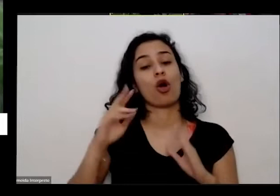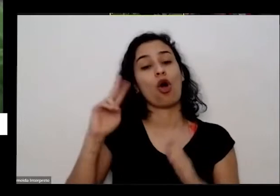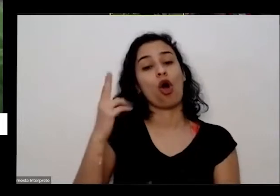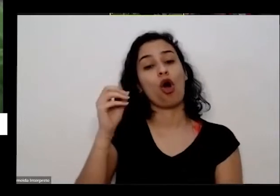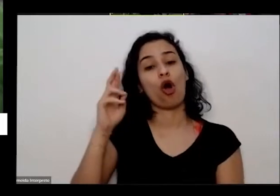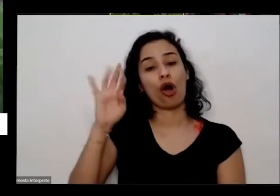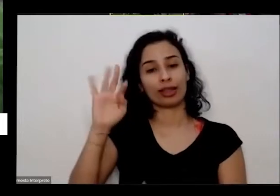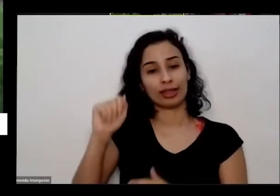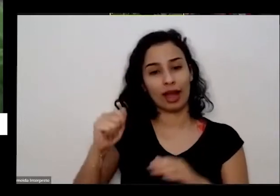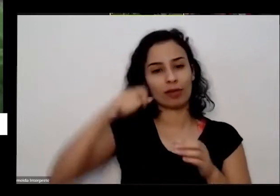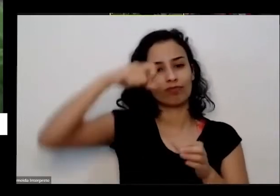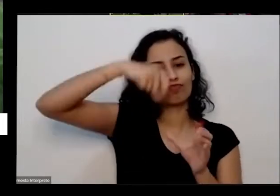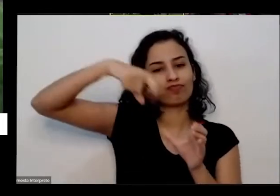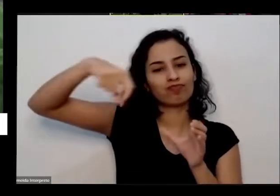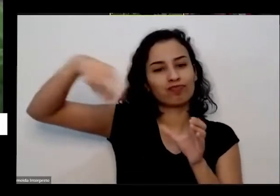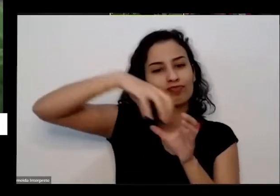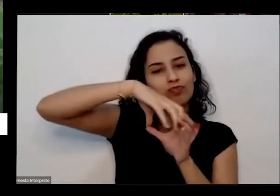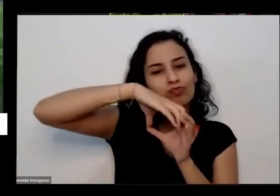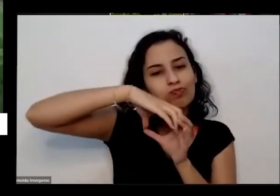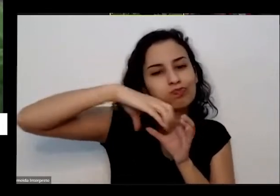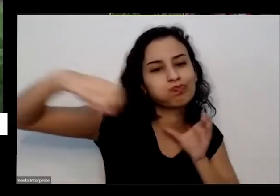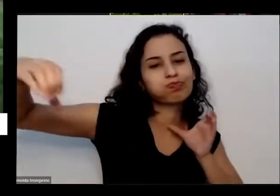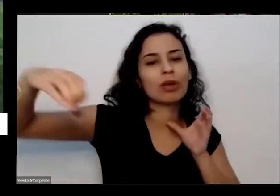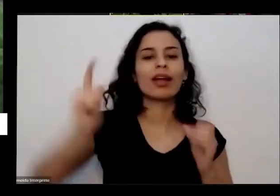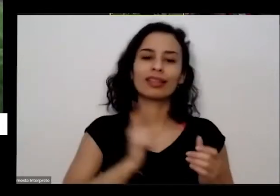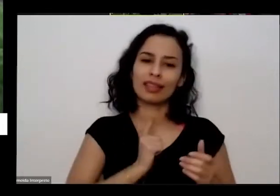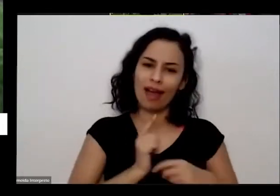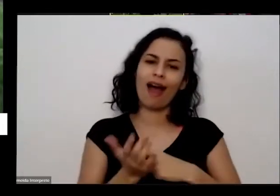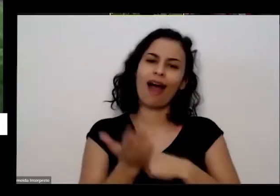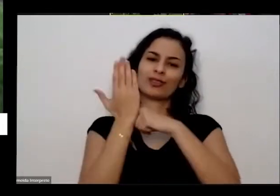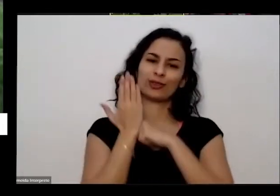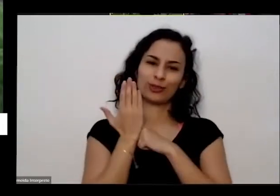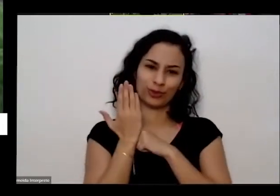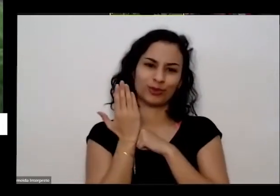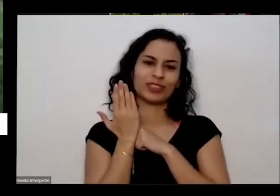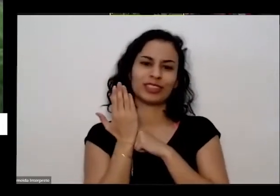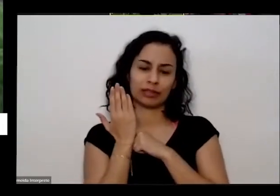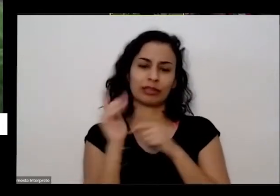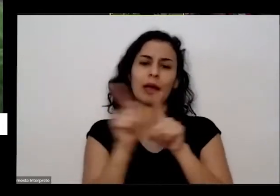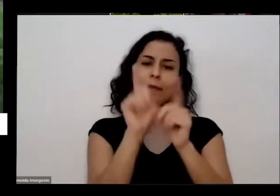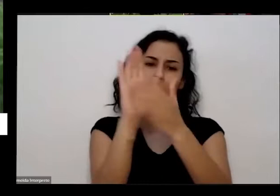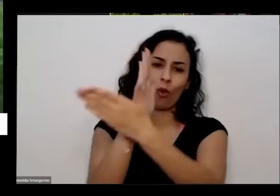caso de muitas pessoas que eu conheço tem ajudado bastante eu queria contar para vocês uma uma